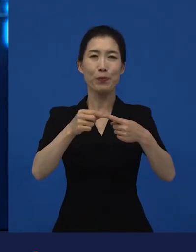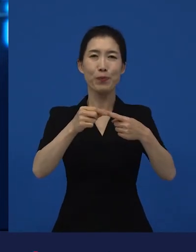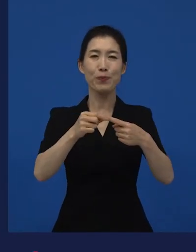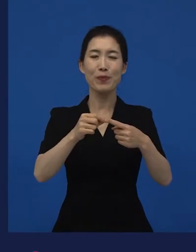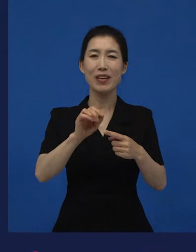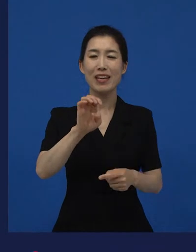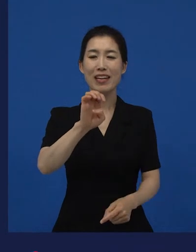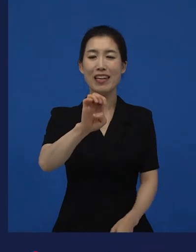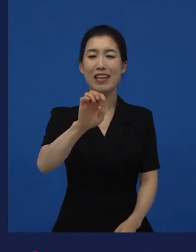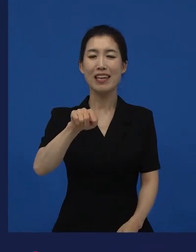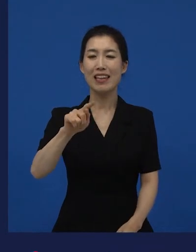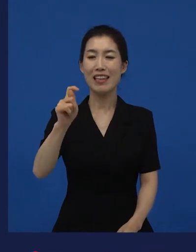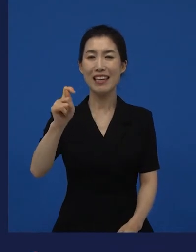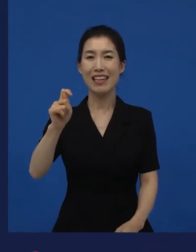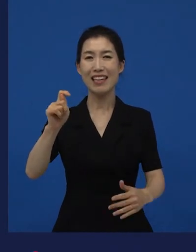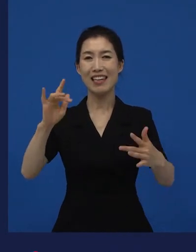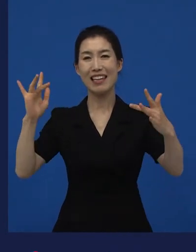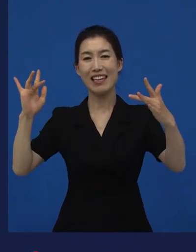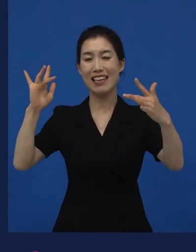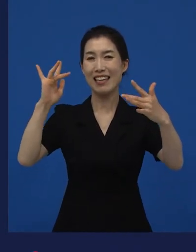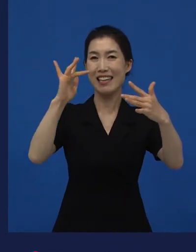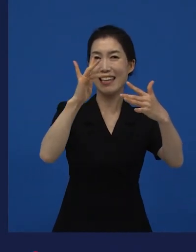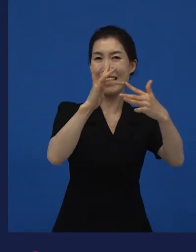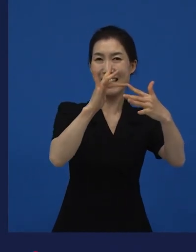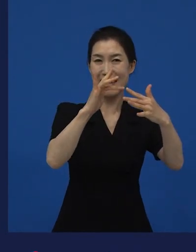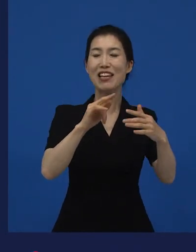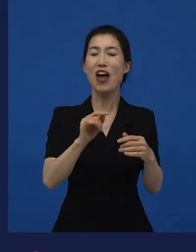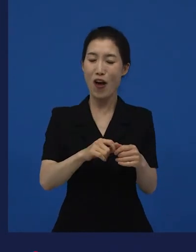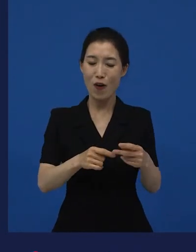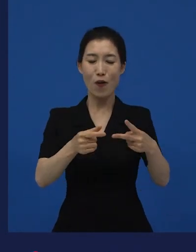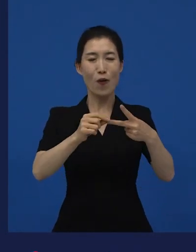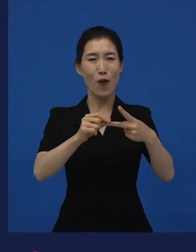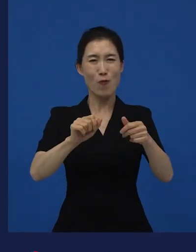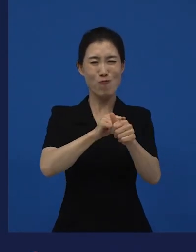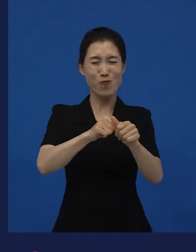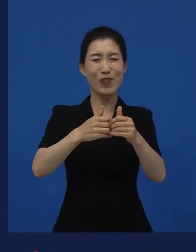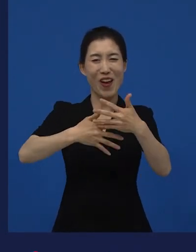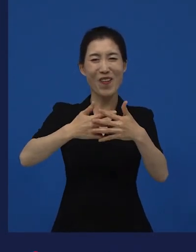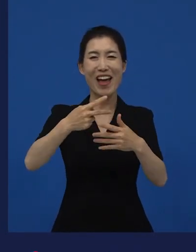랄까 또 폭력적인 영화이죠, 랄까